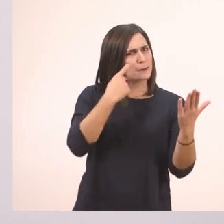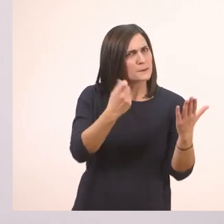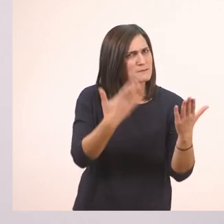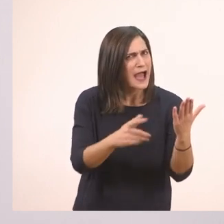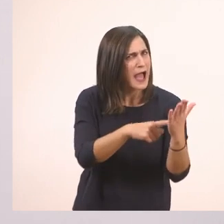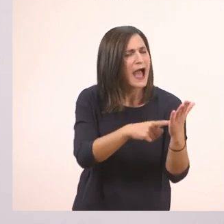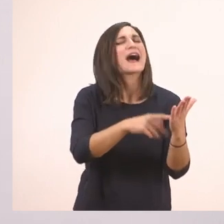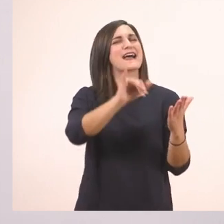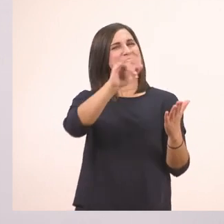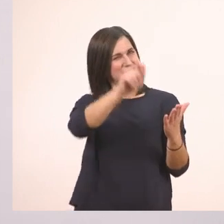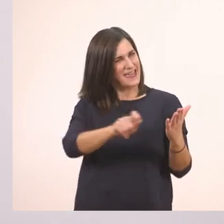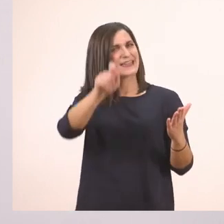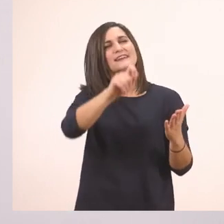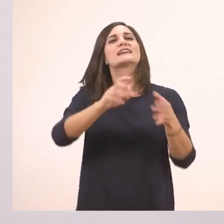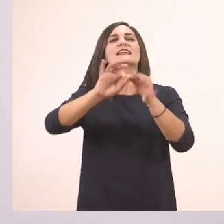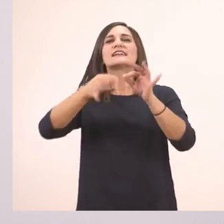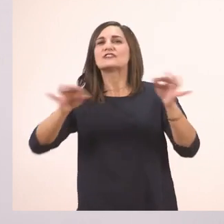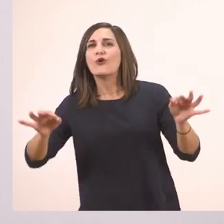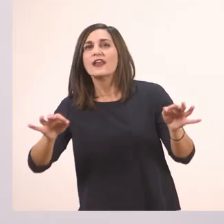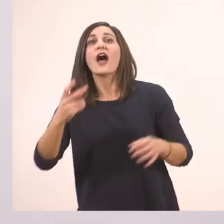ιστορία. Δύο είδα εδώ.